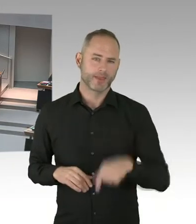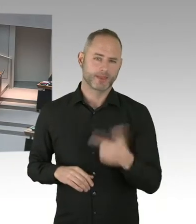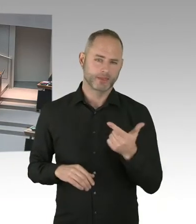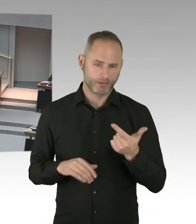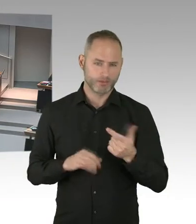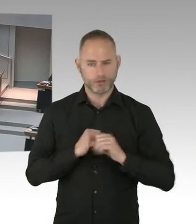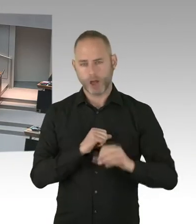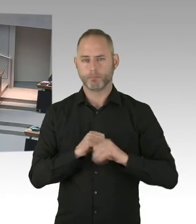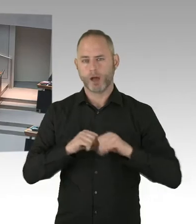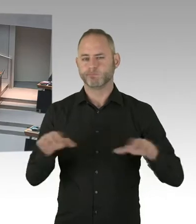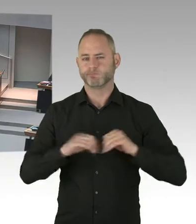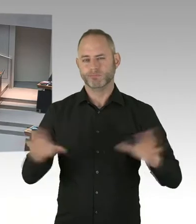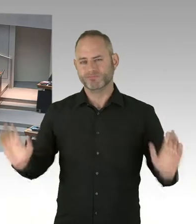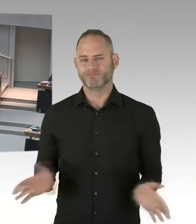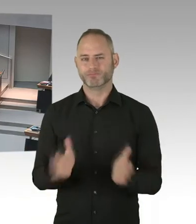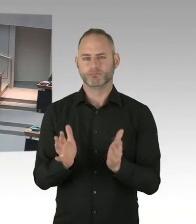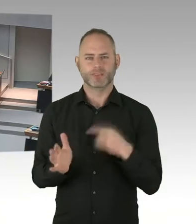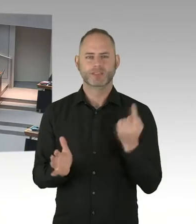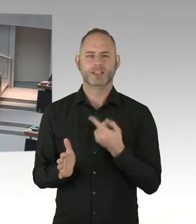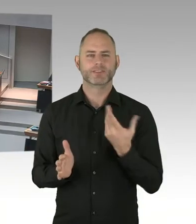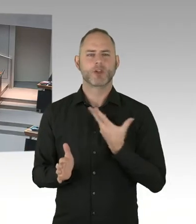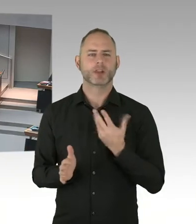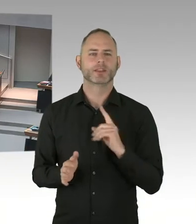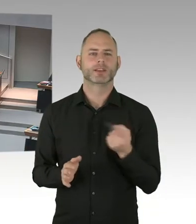Dass eben die frühzeitige Feststellung der Infizierung